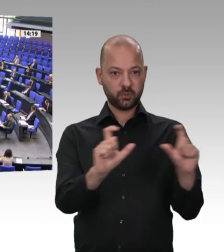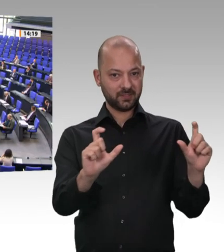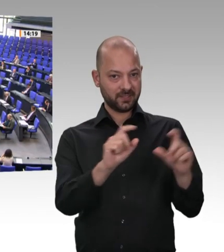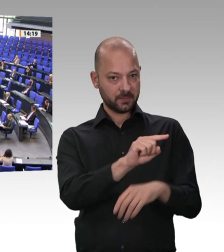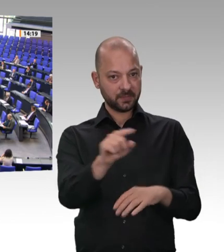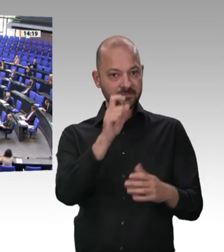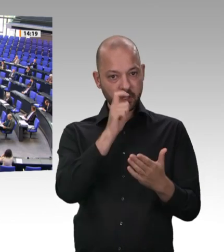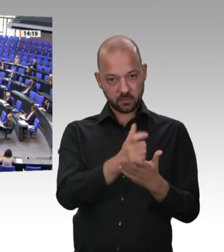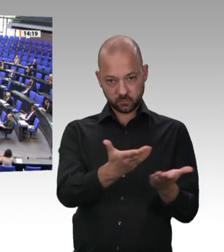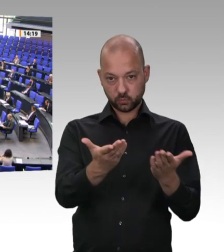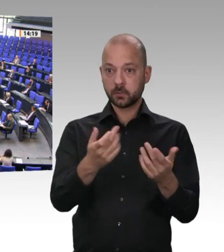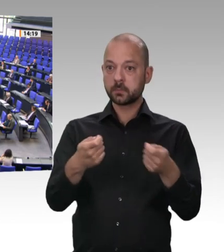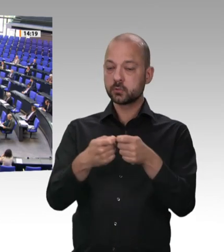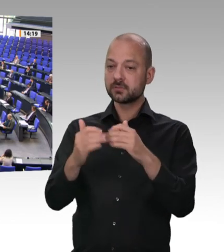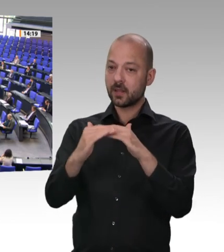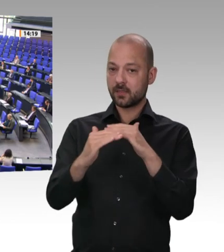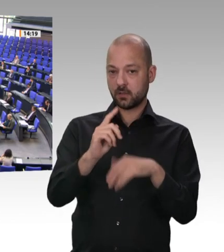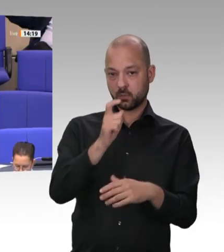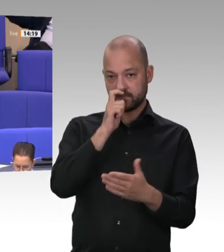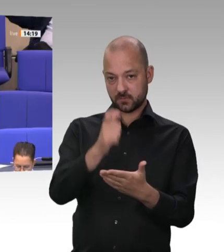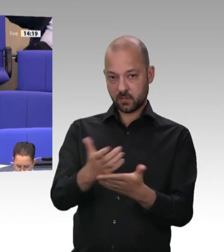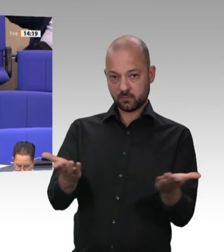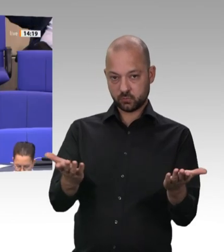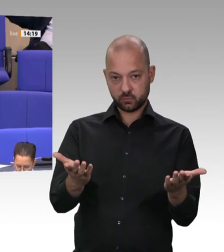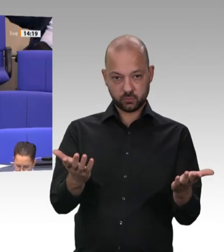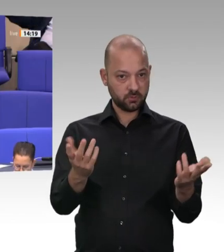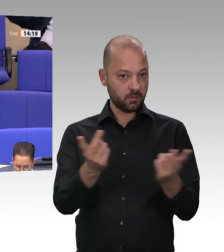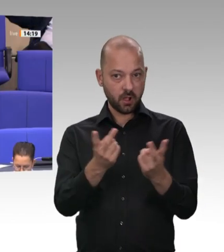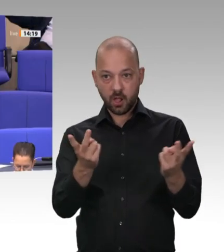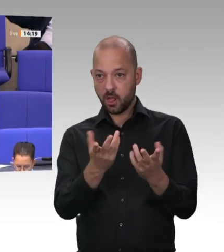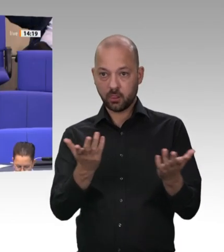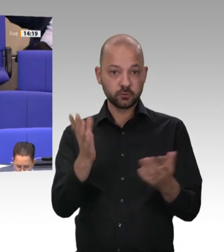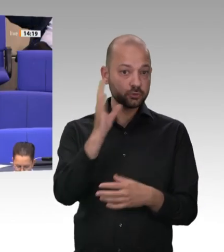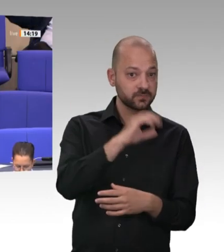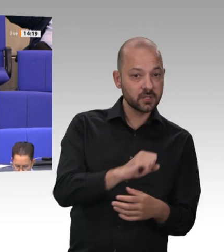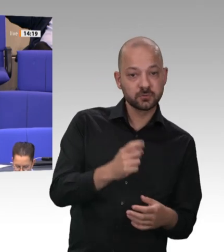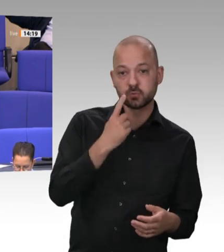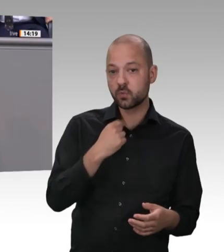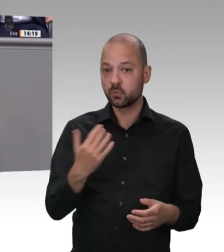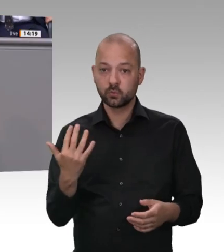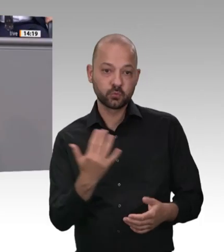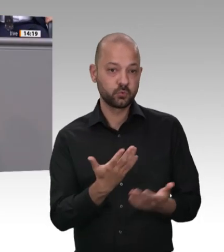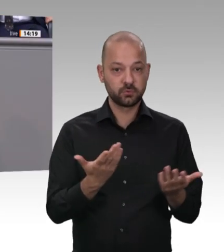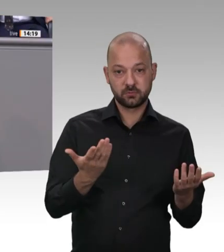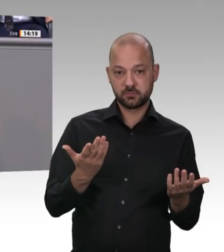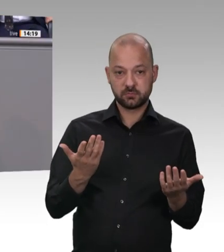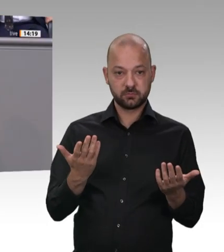nicht in Ordnung. Das war weit vor Tönnies übrigens. Alle müssen sich ans Portepee fassen, und wir müssen dafür sorgen, dass die Einhaltung des Arbeitsschutzes